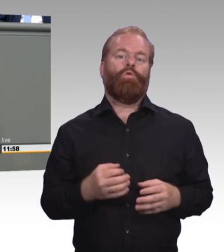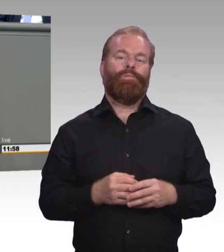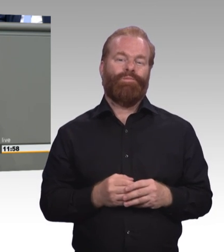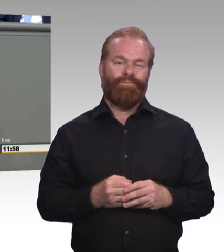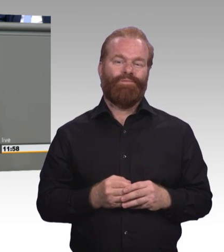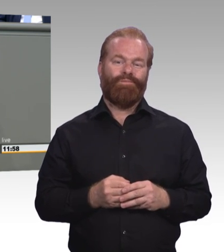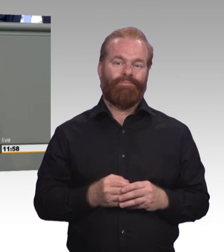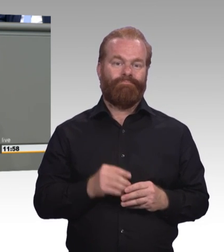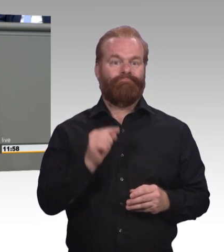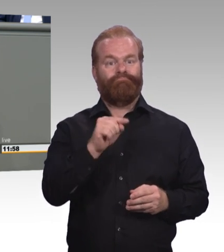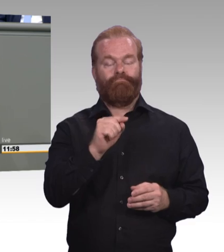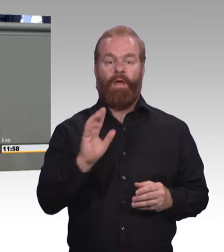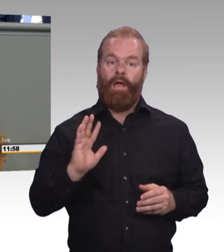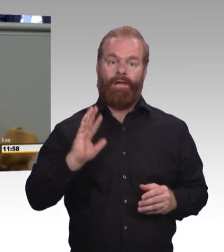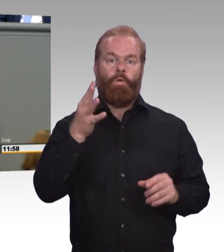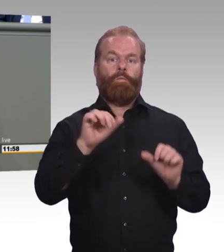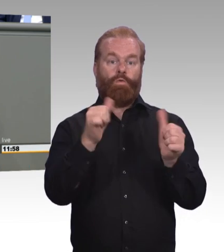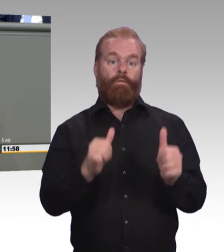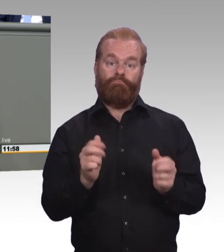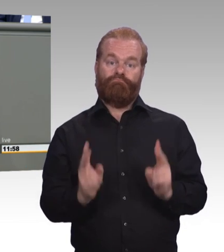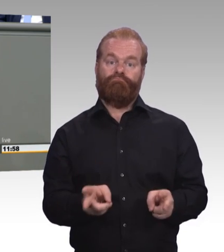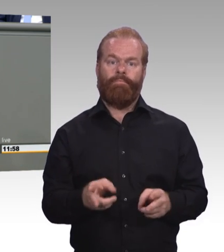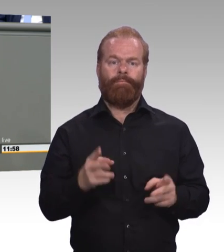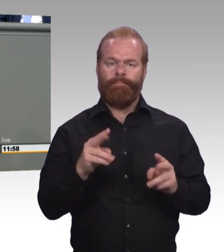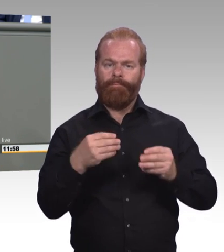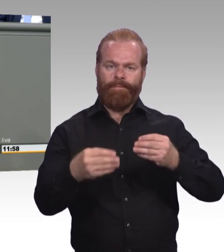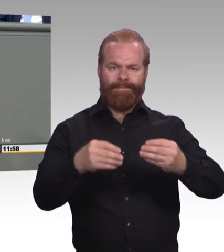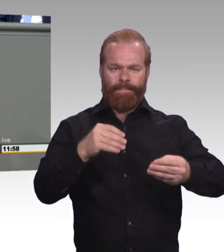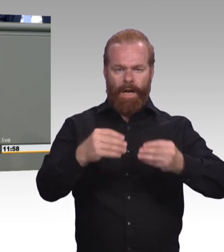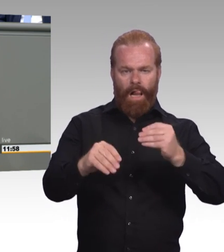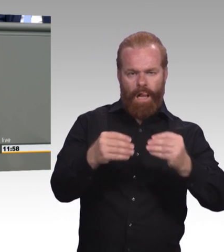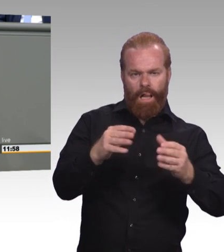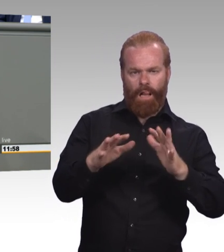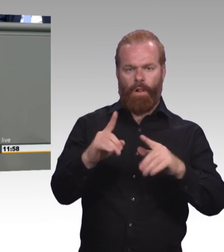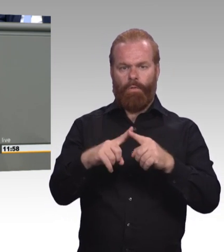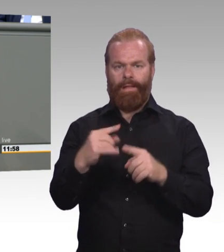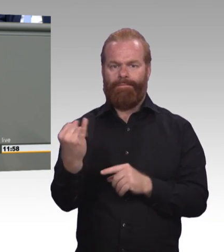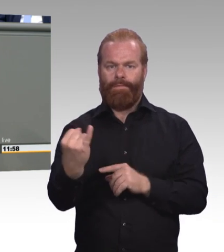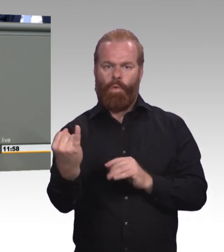Wir brauchen ausbildungsbegleitende Hilfen und wir brauchen auch Jugendberufsagenturen, um eben die unterschiedlichen Regelkreise,